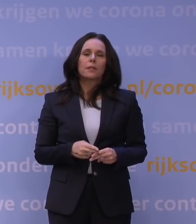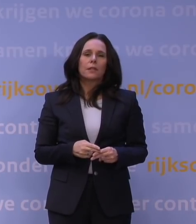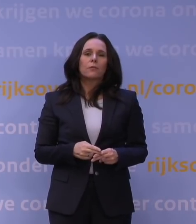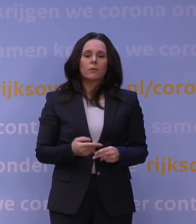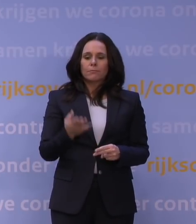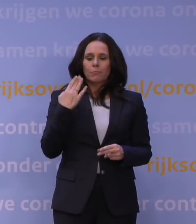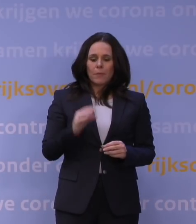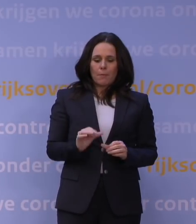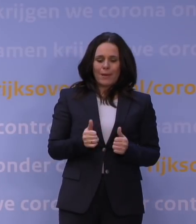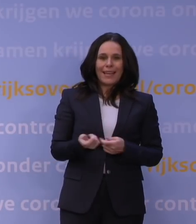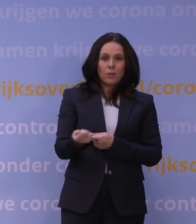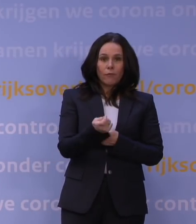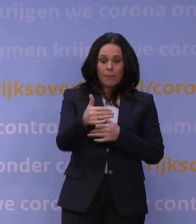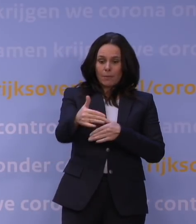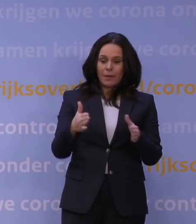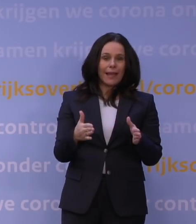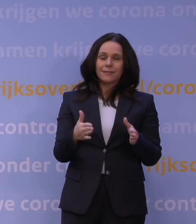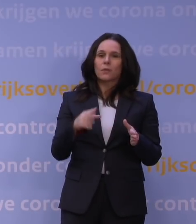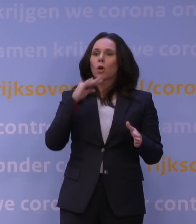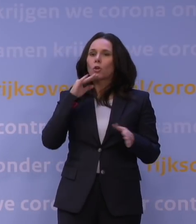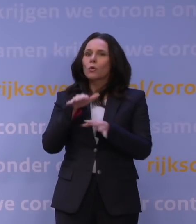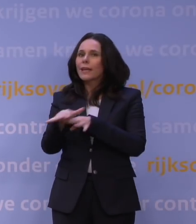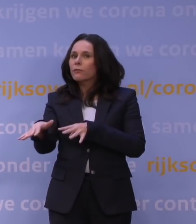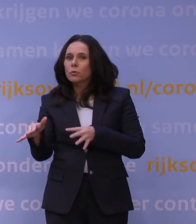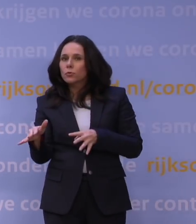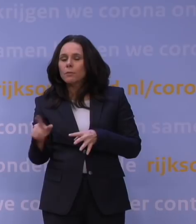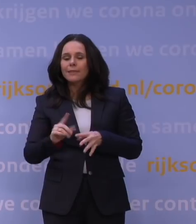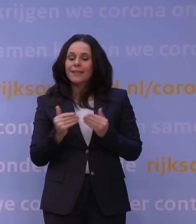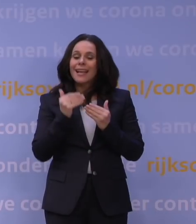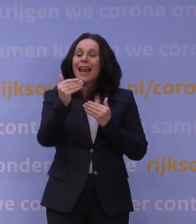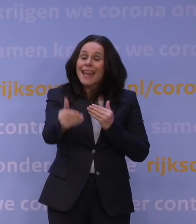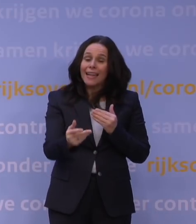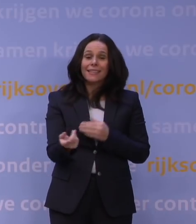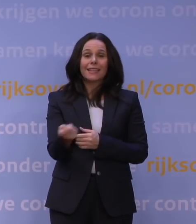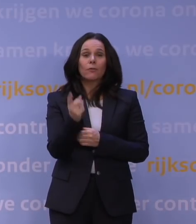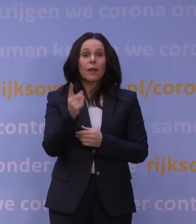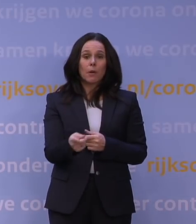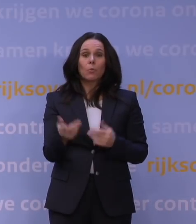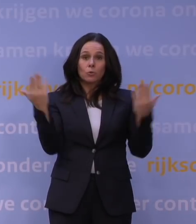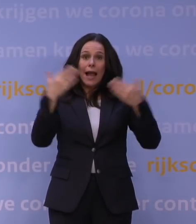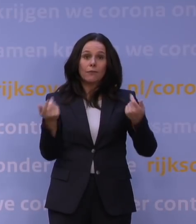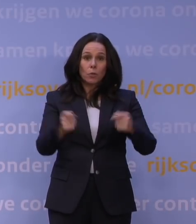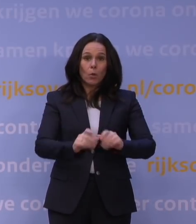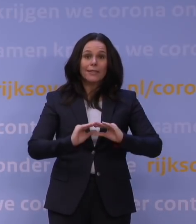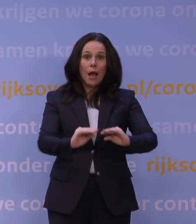gewoon te weinig leek te doen en we daardoor ook de noodzakelijkheid hadden om later in november tot die avondlockdown over te gaan, maar we hebben steeds gezegd,